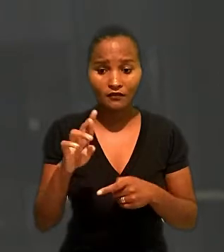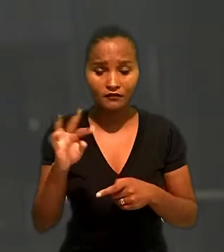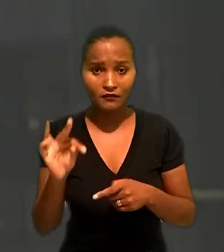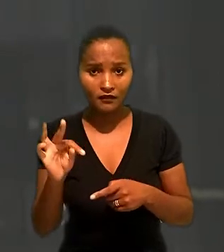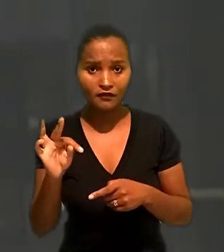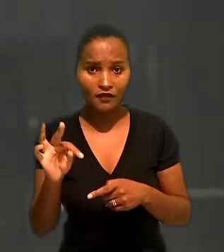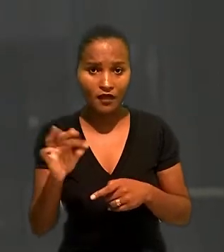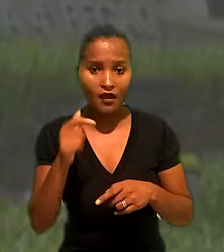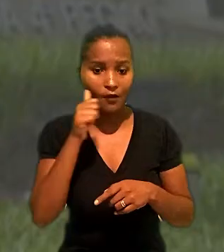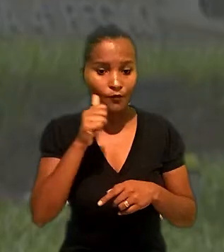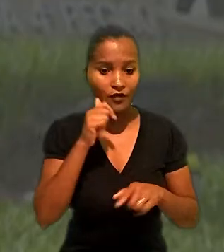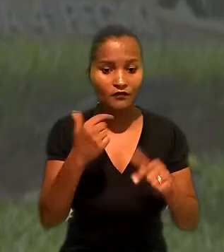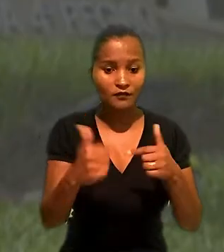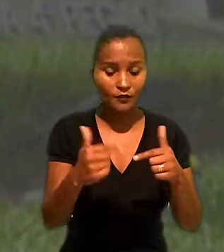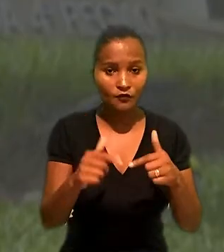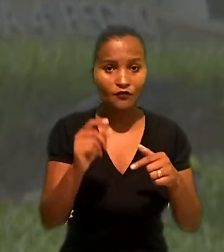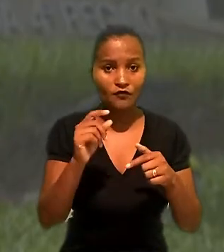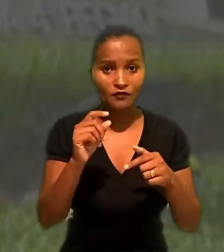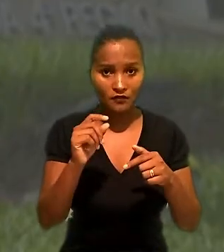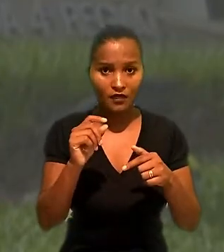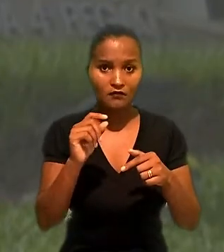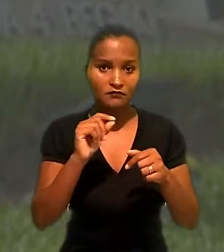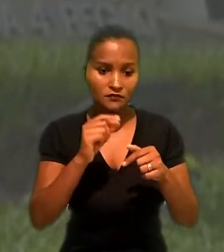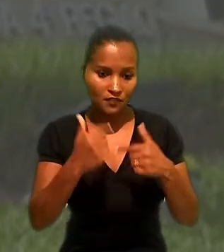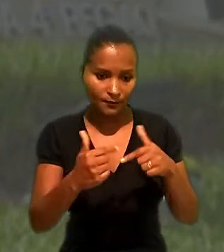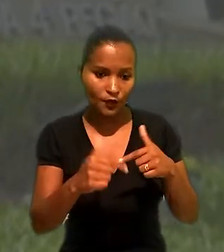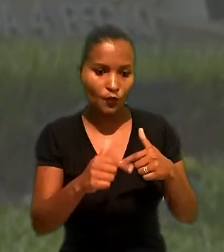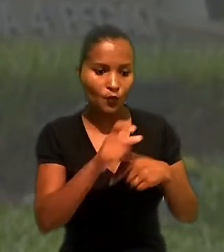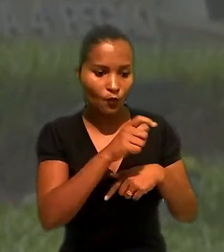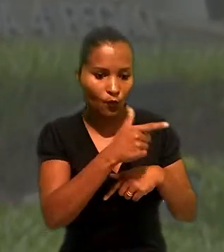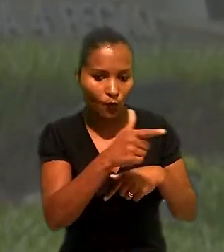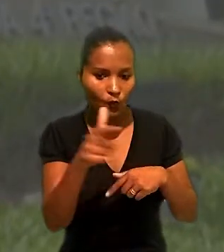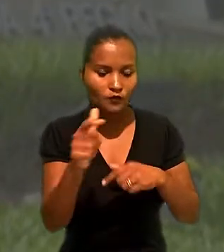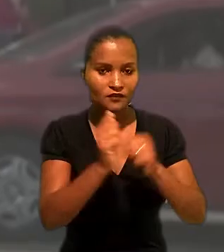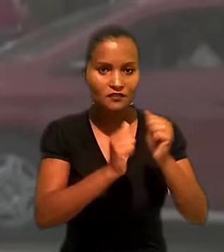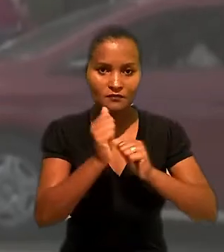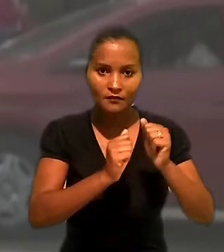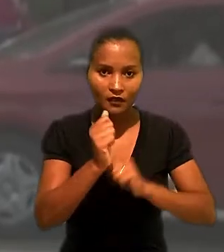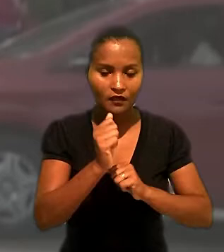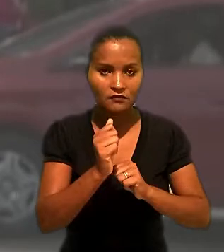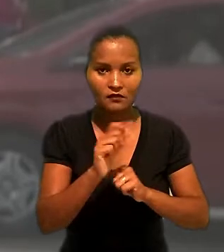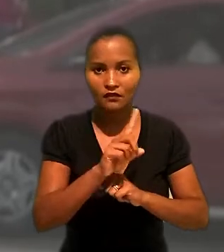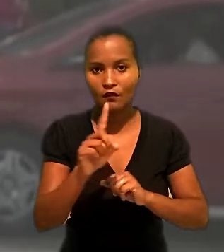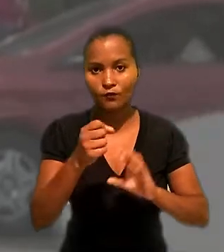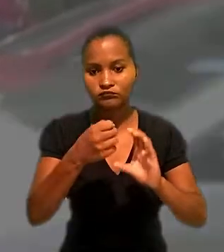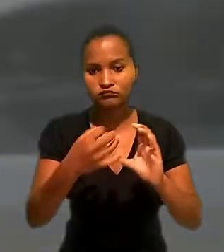também ter prestado serviços a outras empresas no decorrer do contrato não descaracterizaria